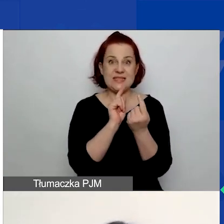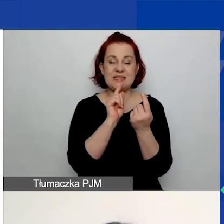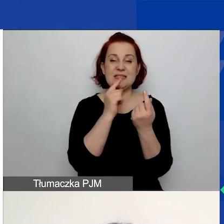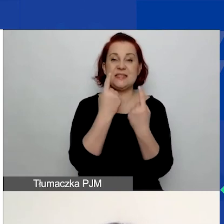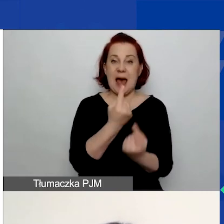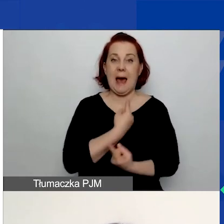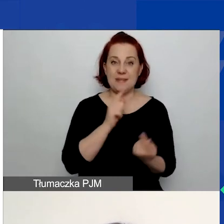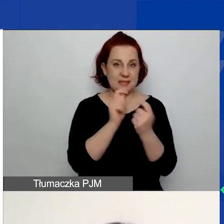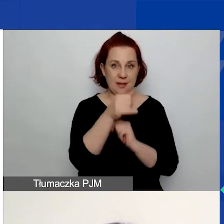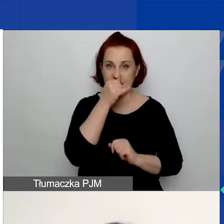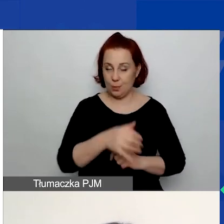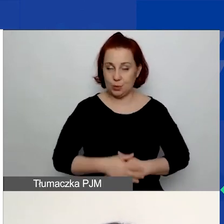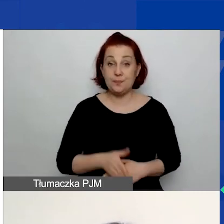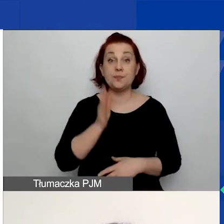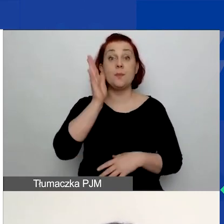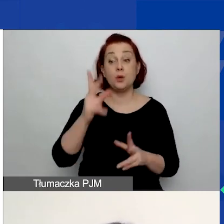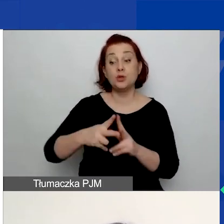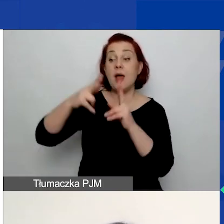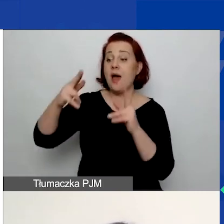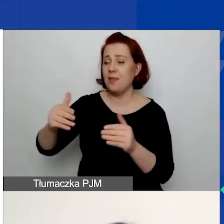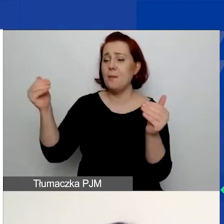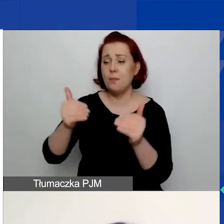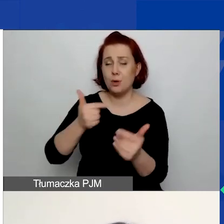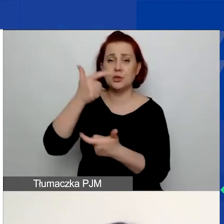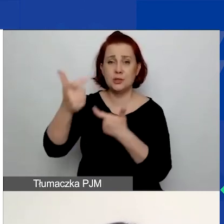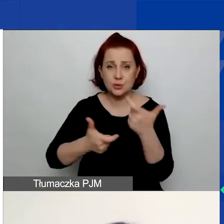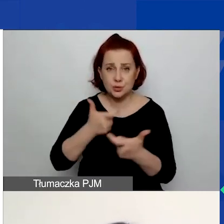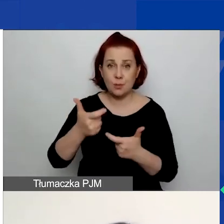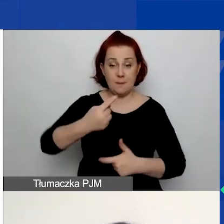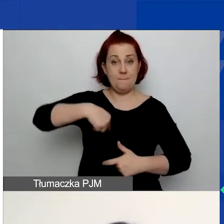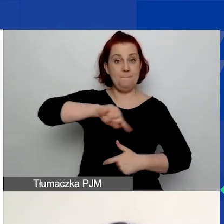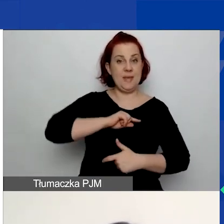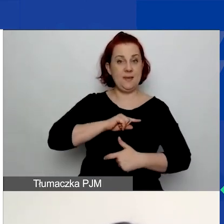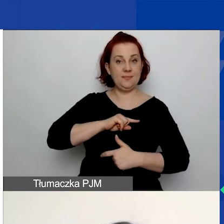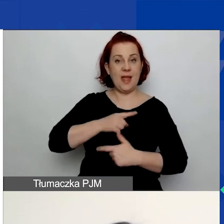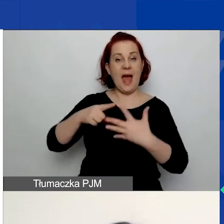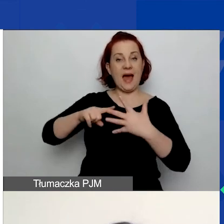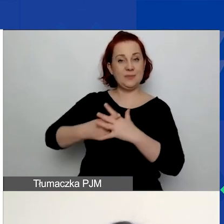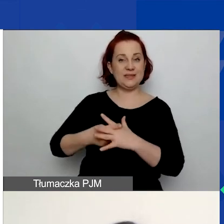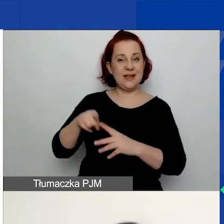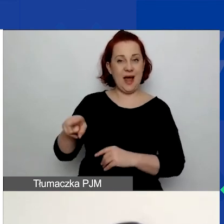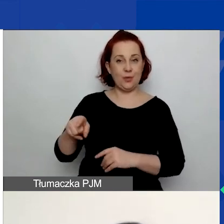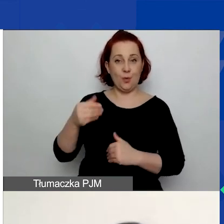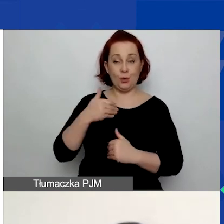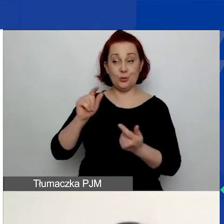Na późniejszym etapie możemy to zrobić jako administrator, natomiast na etapie składania wniosku